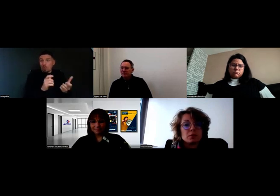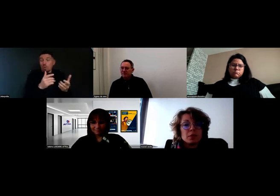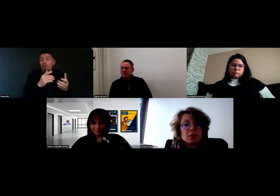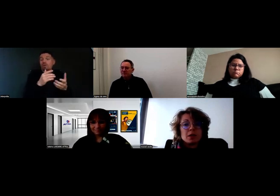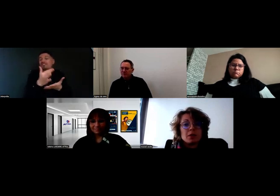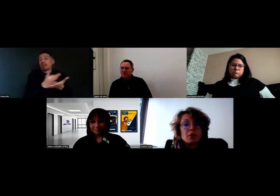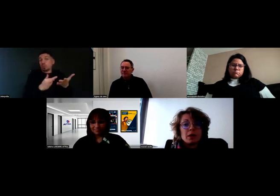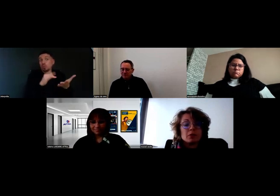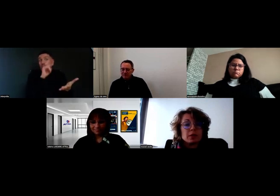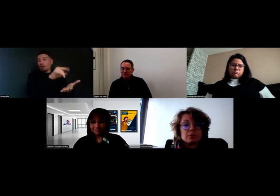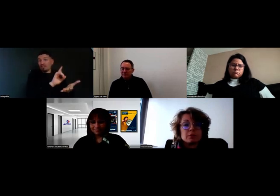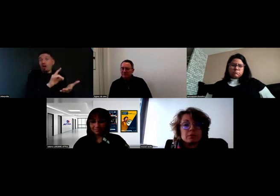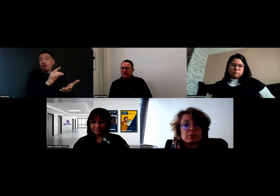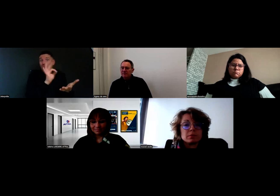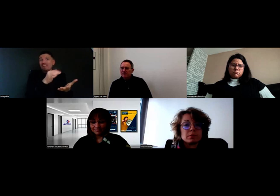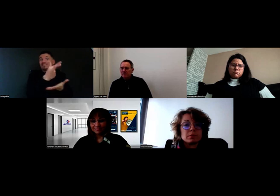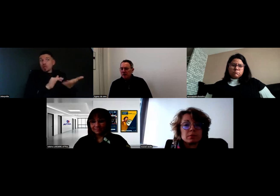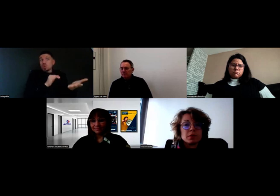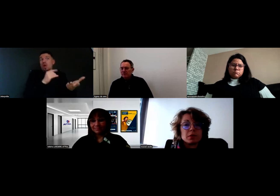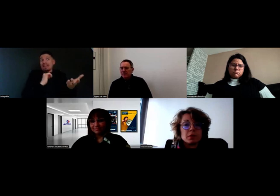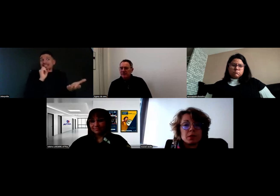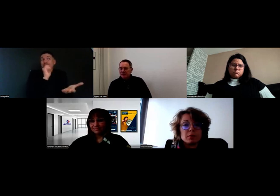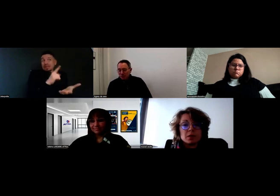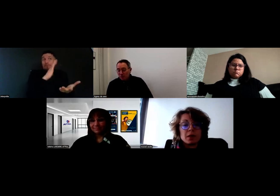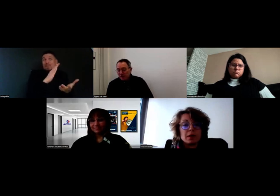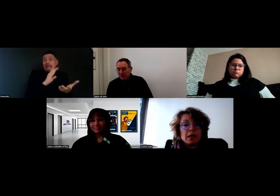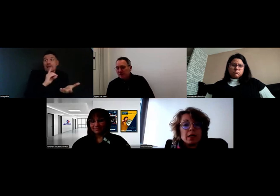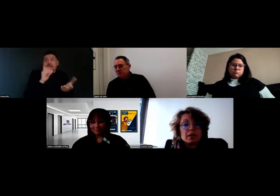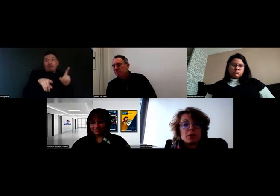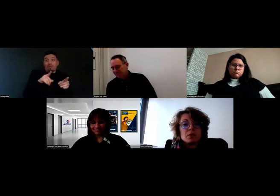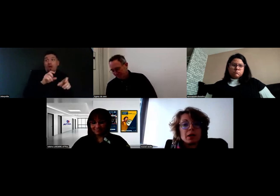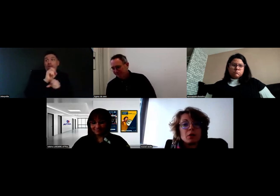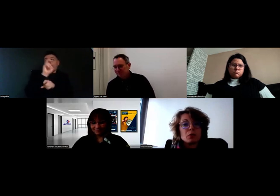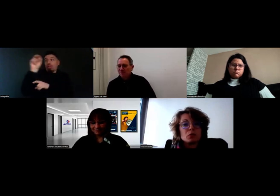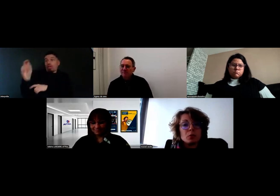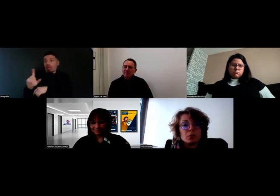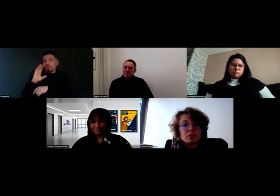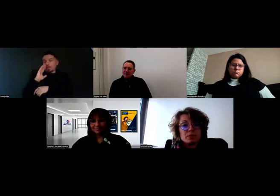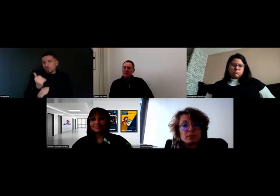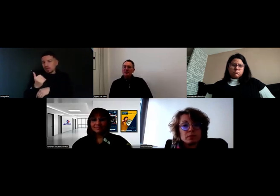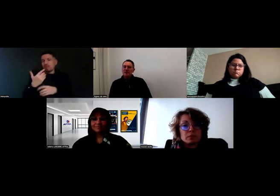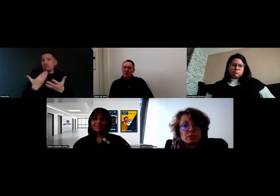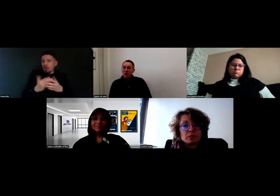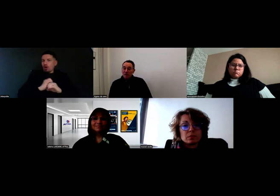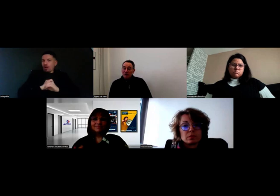ce qui est normal, en fait. Ça implique de la rigueur pour tout le monde.